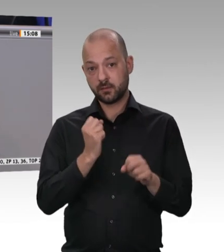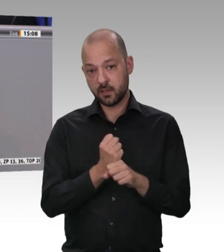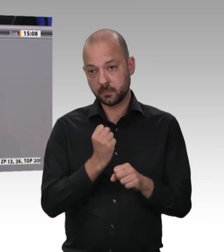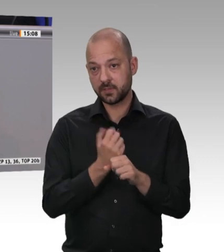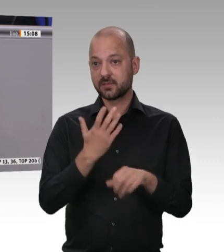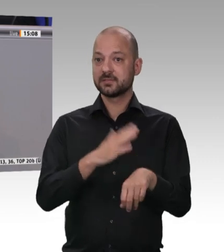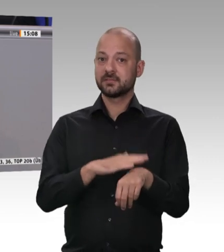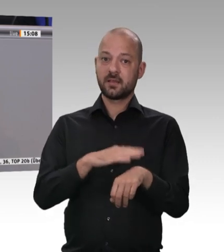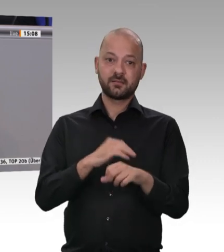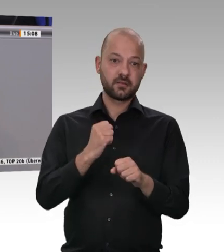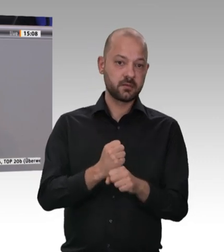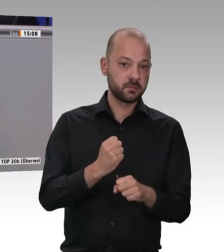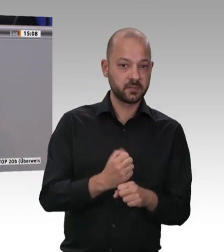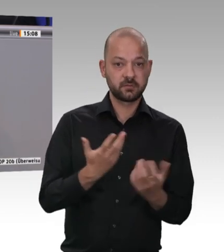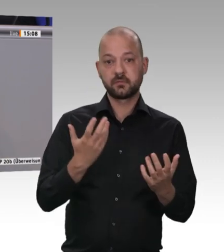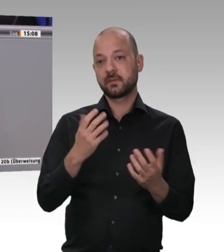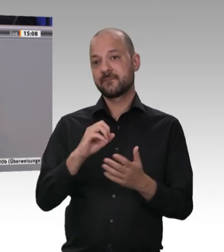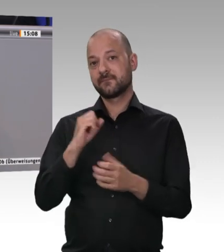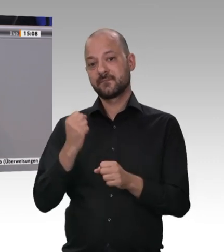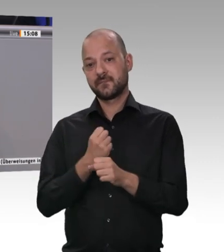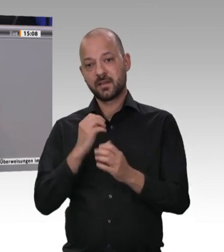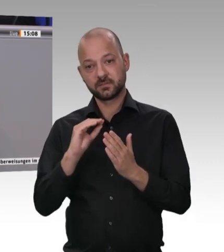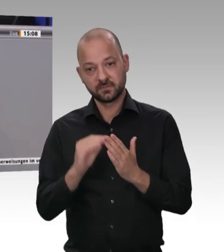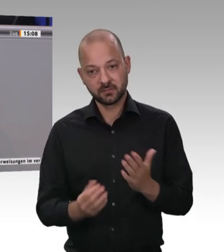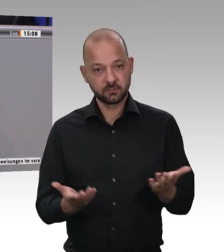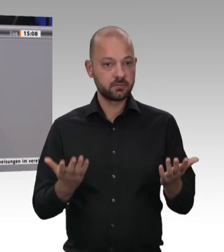und die gleichen hygienischen Anforderungen, die zu erfüllen sind.